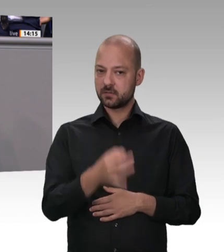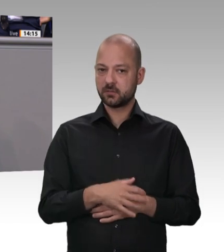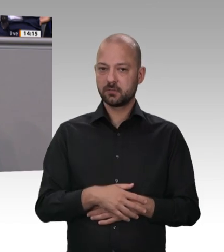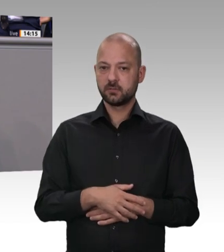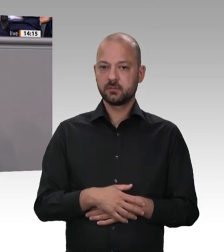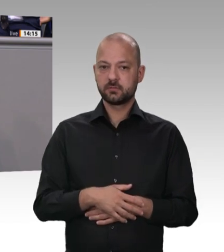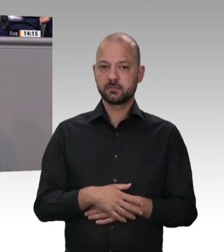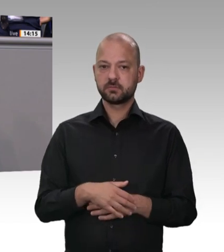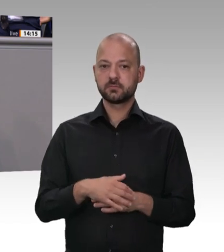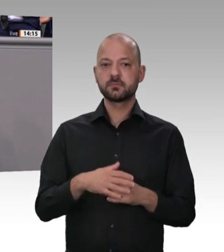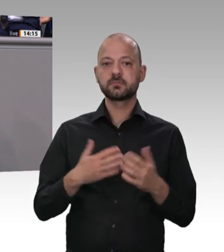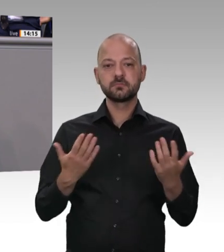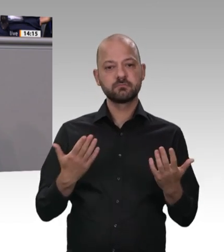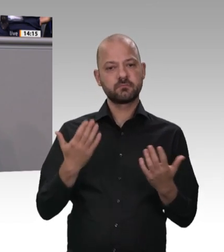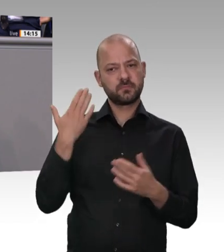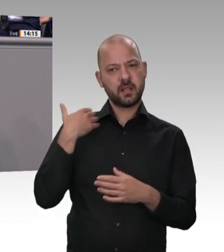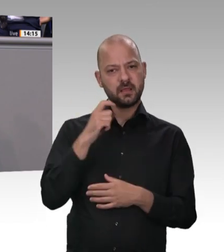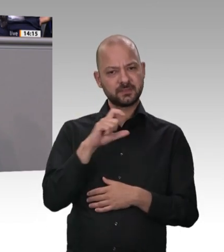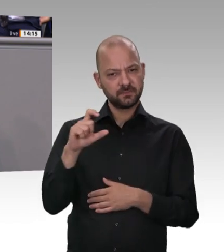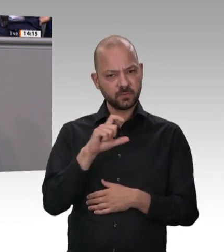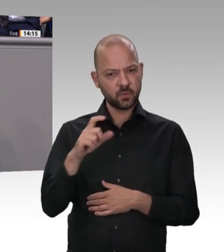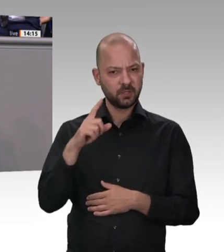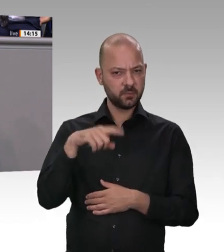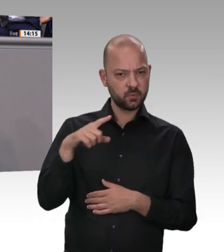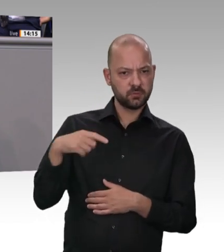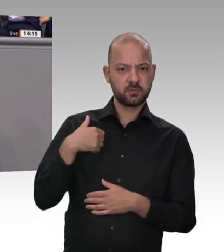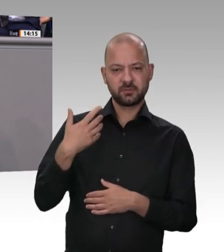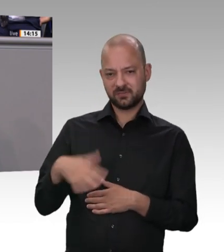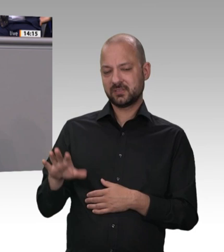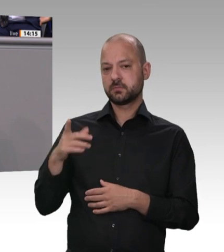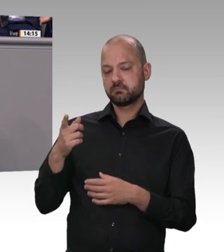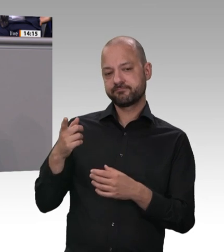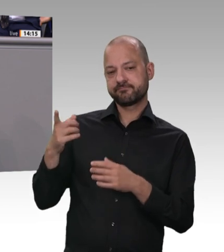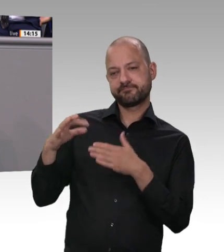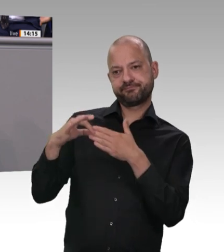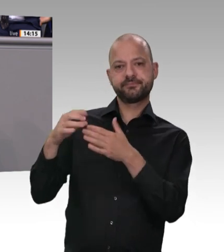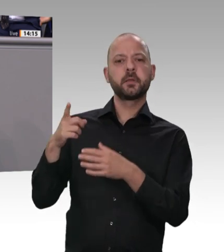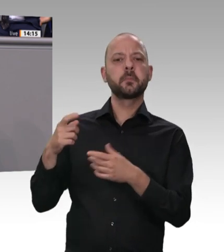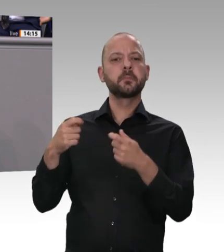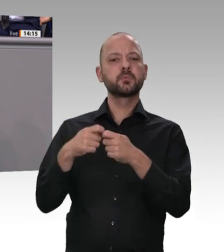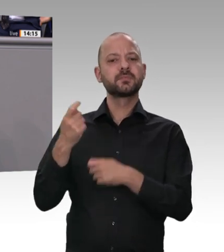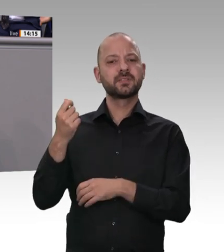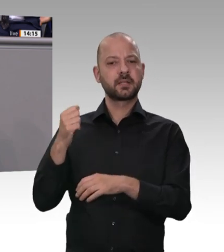erhebliche Verstöße ans Licht gekommen. Wir haben den Zoll personell aufgestockt. Und deshalb ist die Erfahrung, die wir in dieser Branche haben: Es nützen die schärfsten